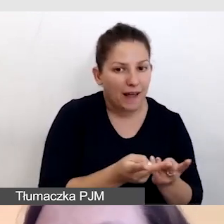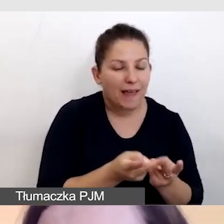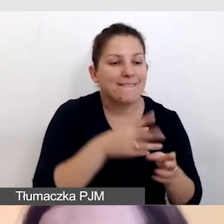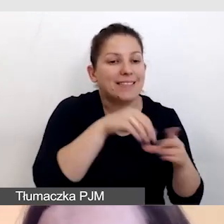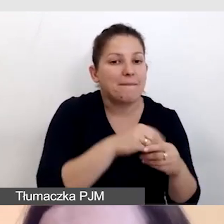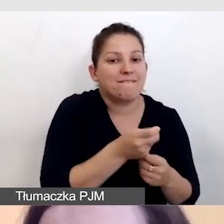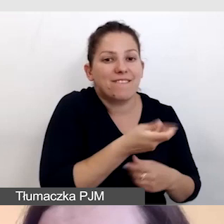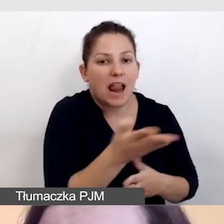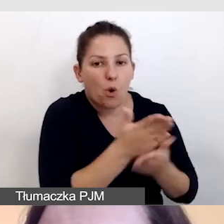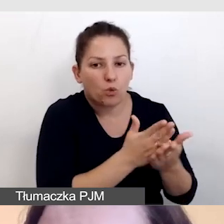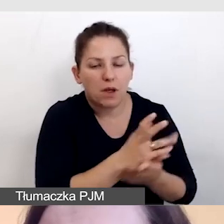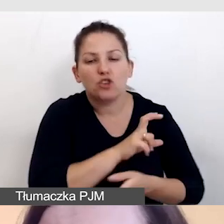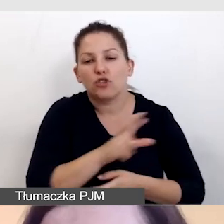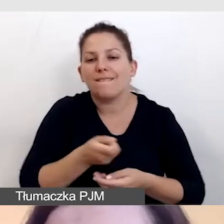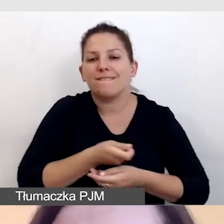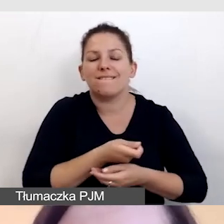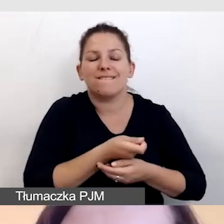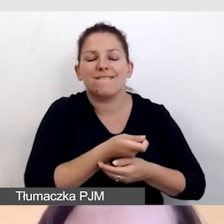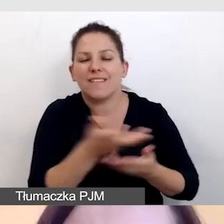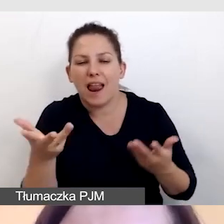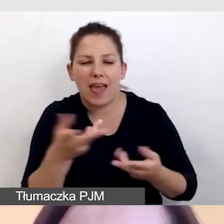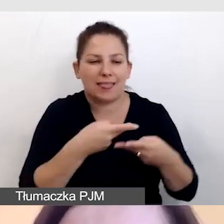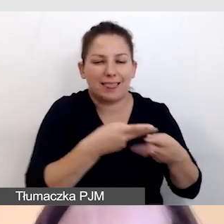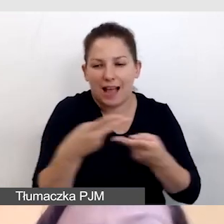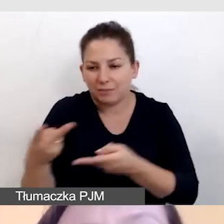czy wiele transmisji z połączonymi usługami.